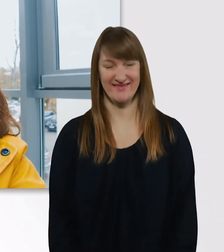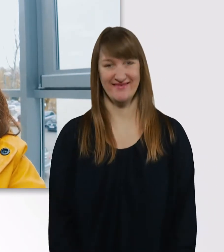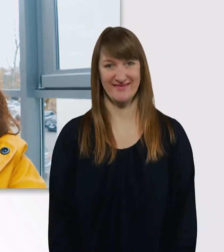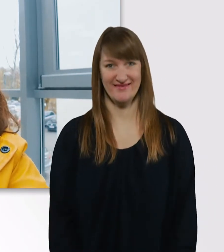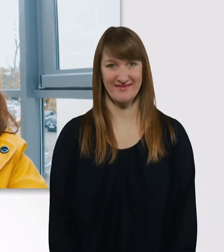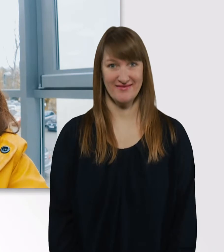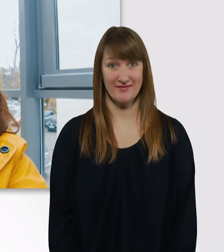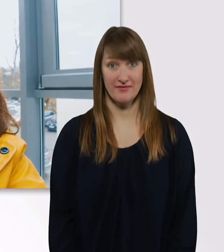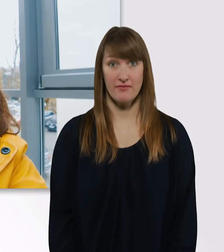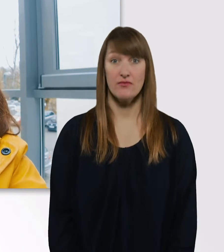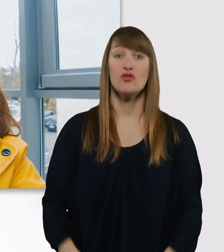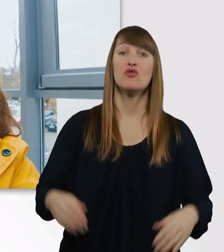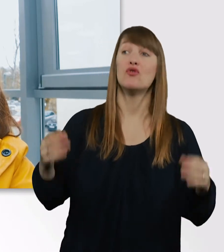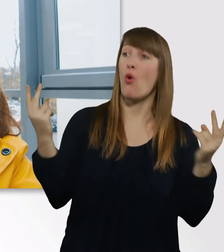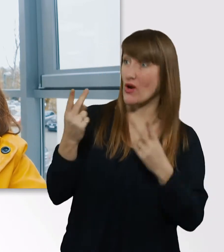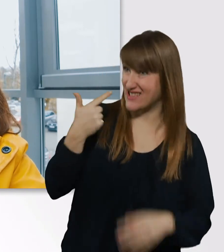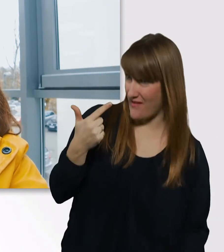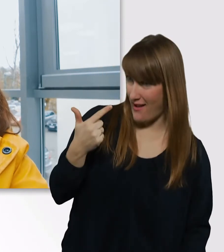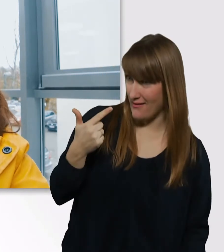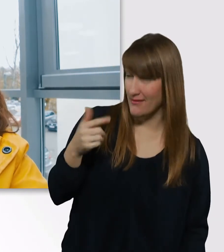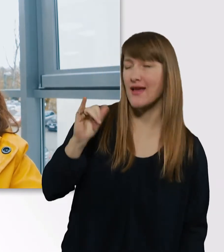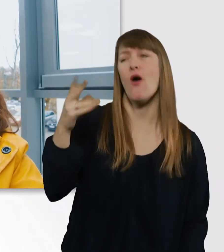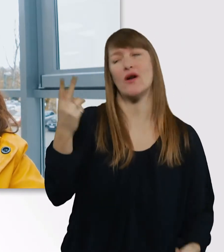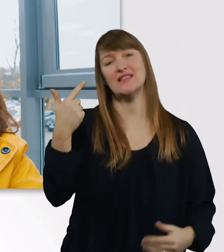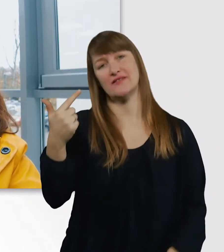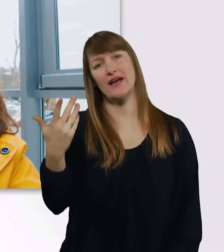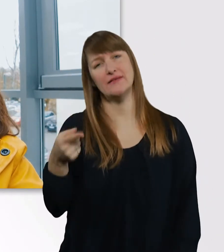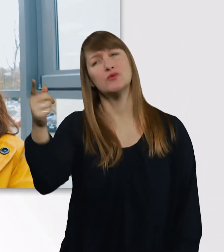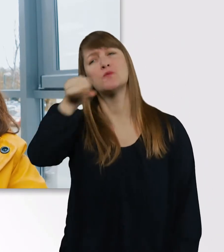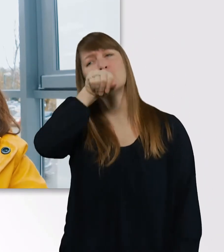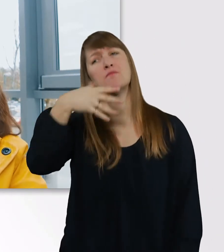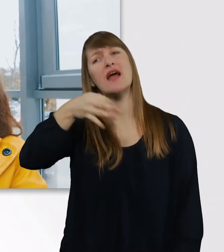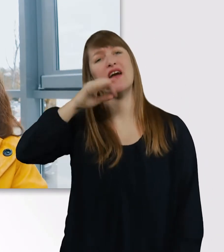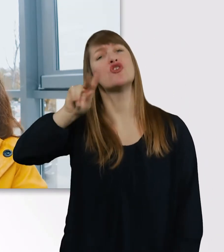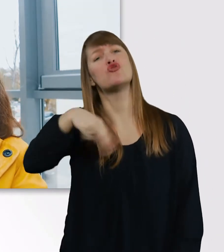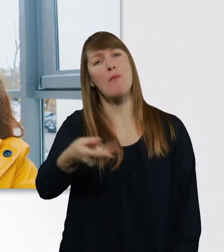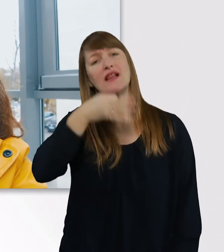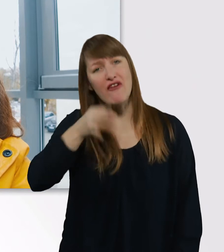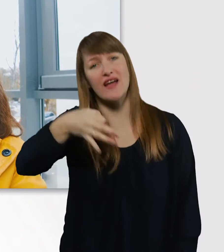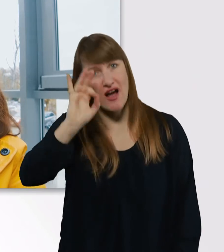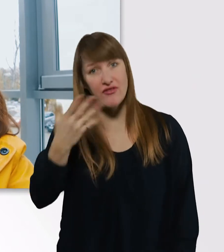Oder 2, hast du gesagt? Du bist ein richtiger Junkie, ne? Es hat sich aber schon reduziert, Leute.